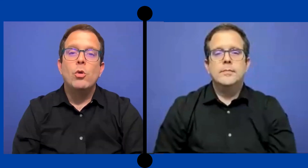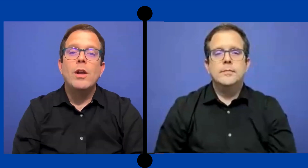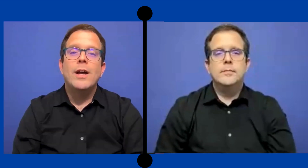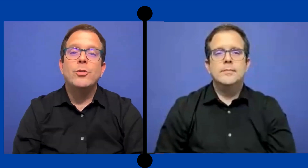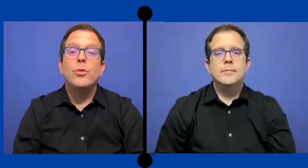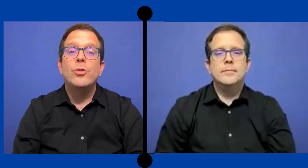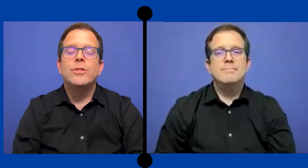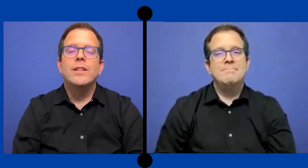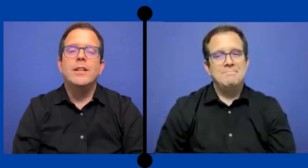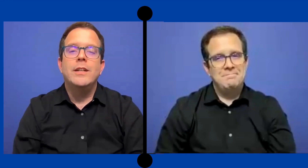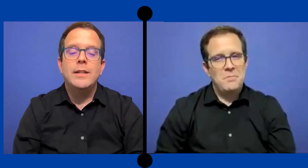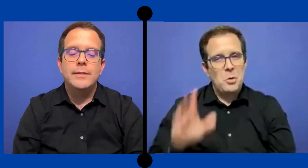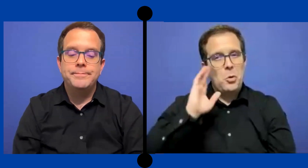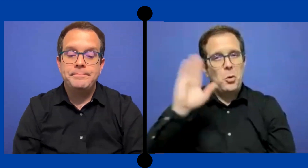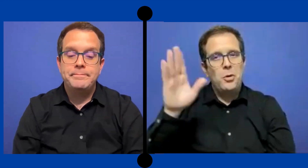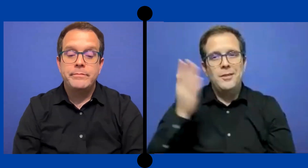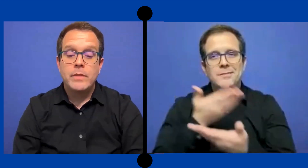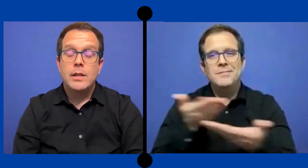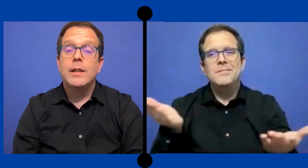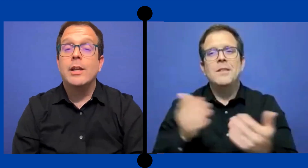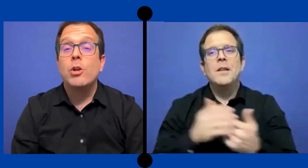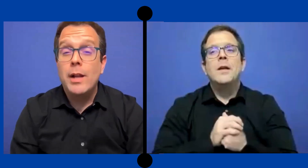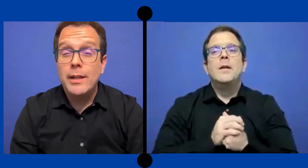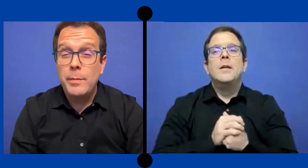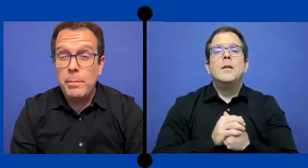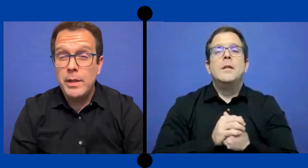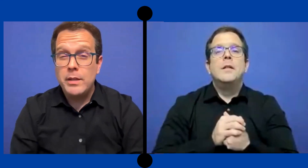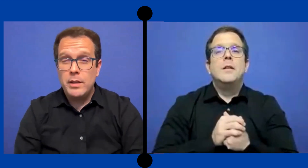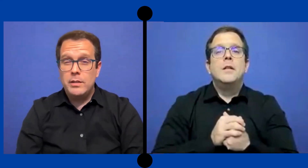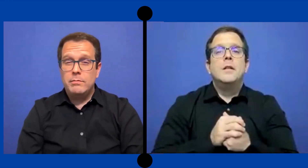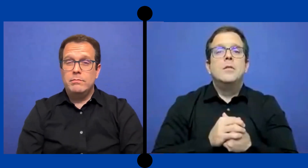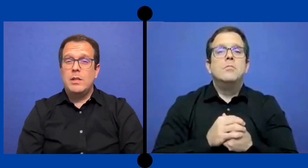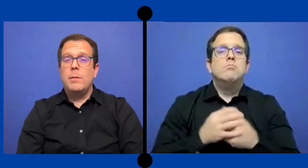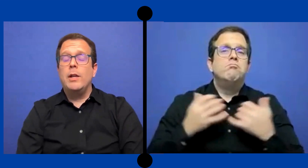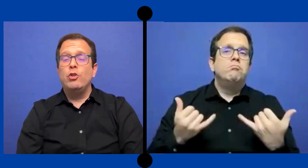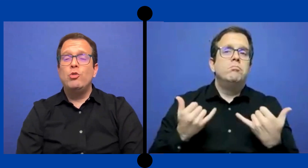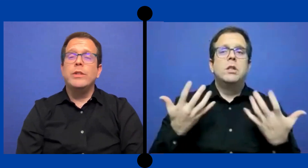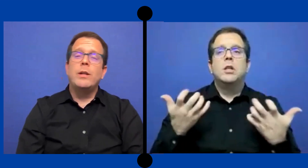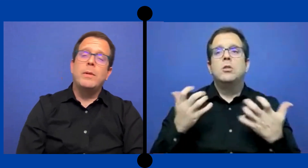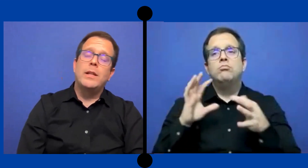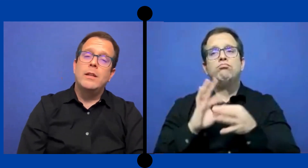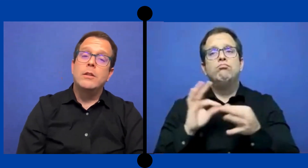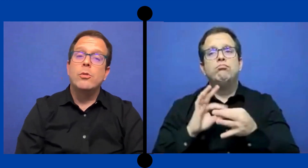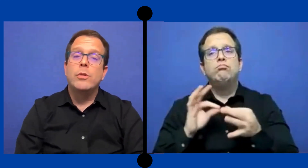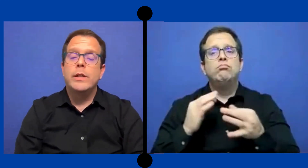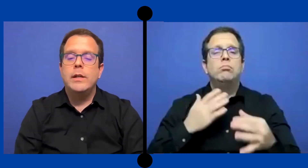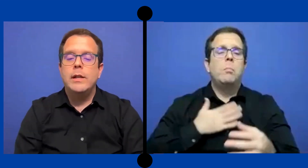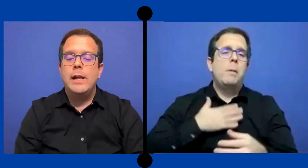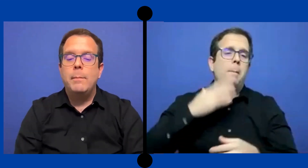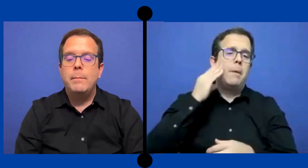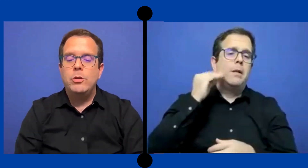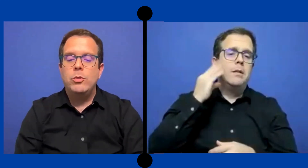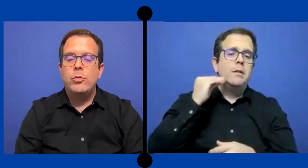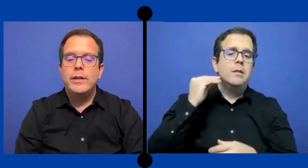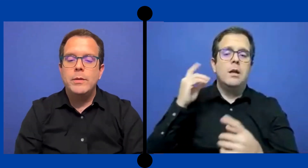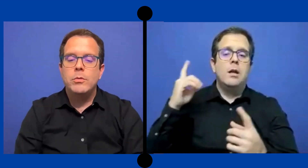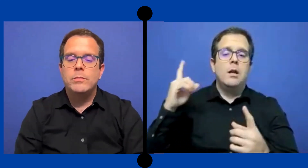Hola a todos. Les quiero hablar de mi experiencia trabajando como ... intérprete dentro del ámbito educativo.